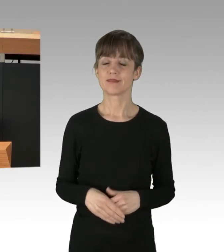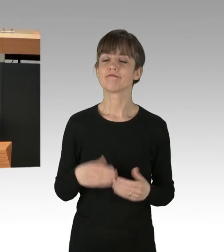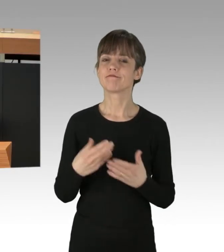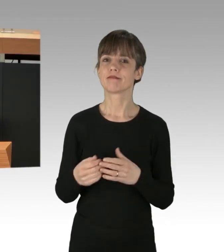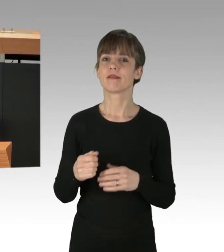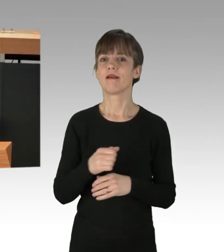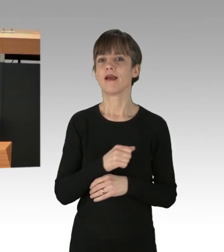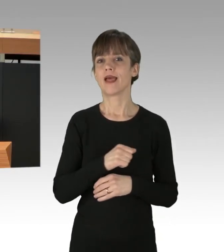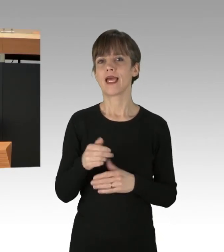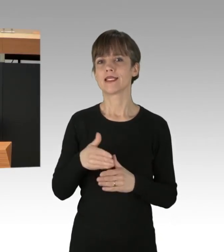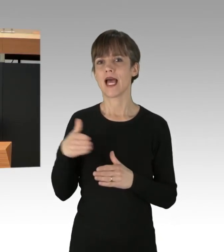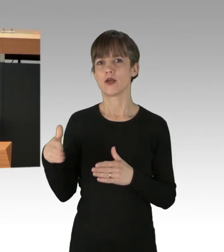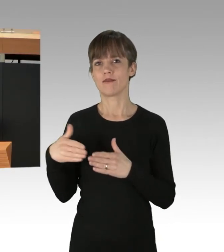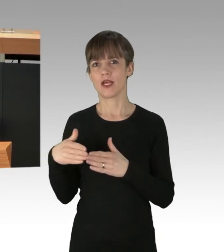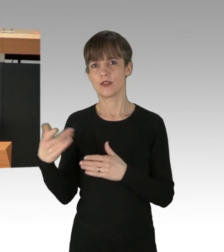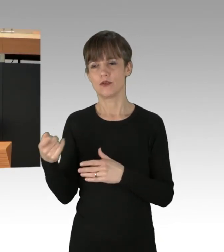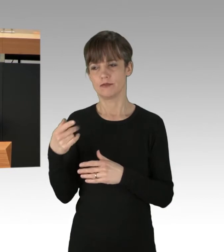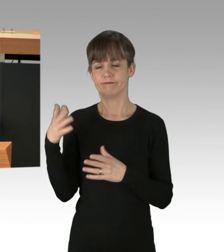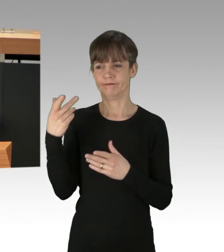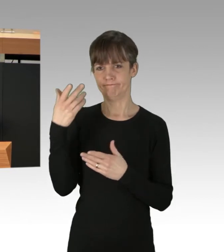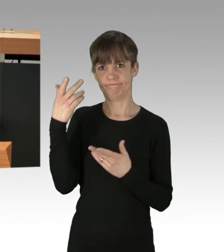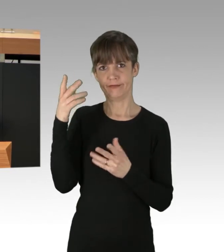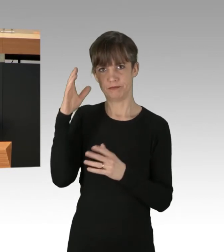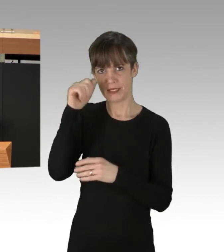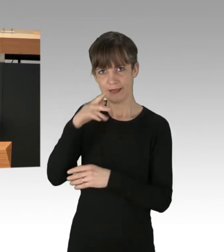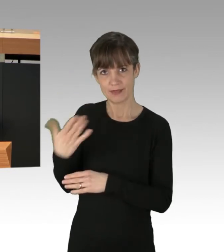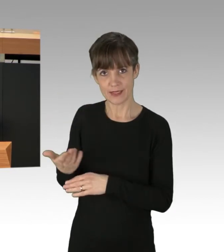wenn ihr zu diesem Thema nichts Besseres einfällt, als härtere Bestrafung derer zu fordern,